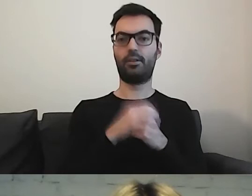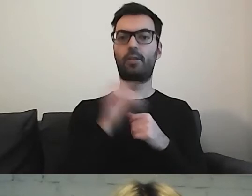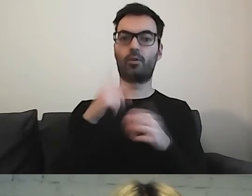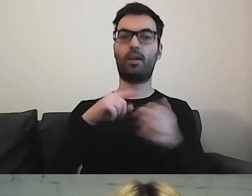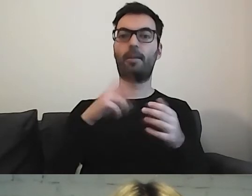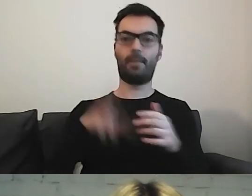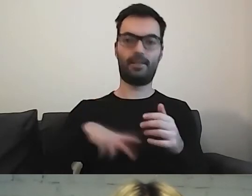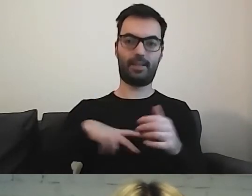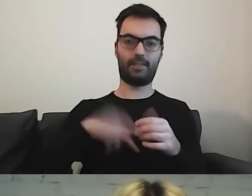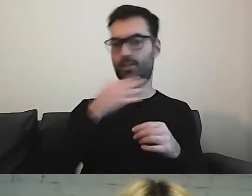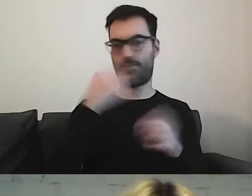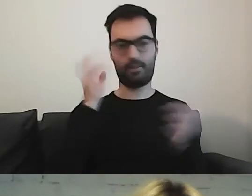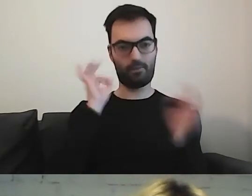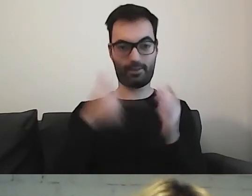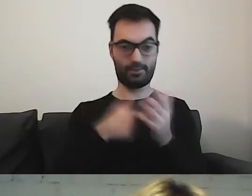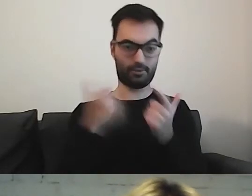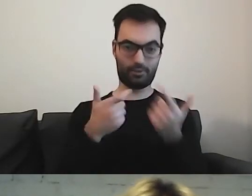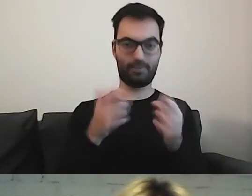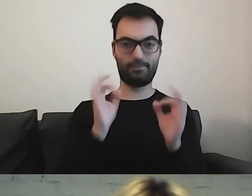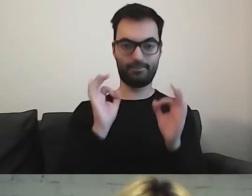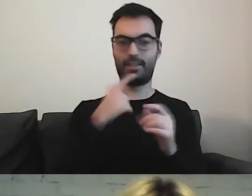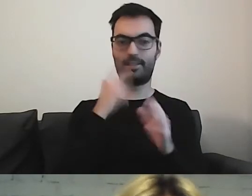które nie mają tej informacji - to okazałoby się,